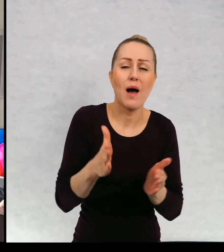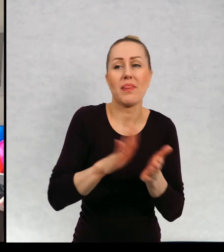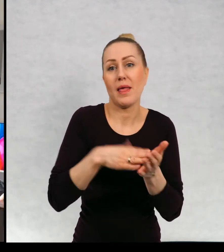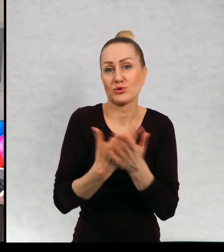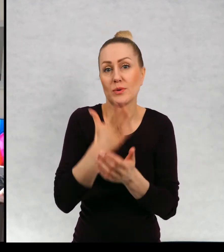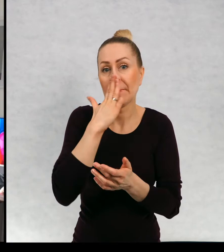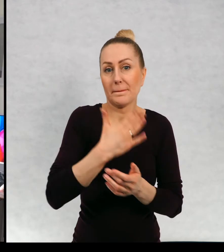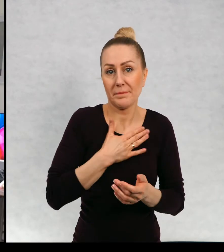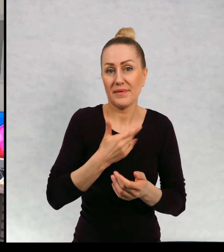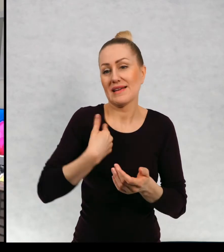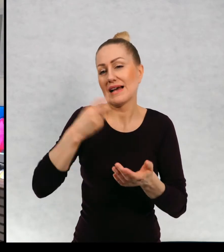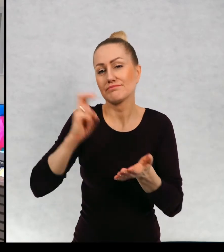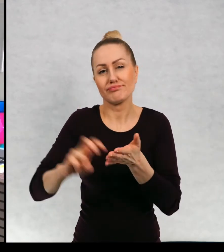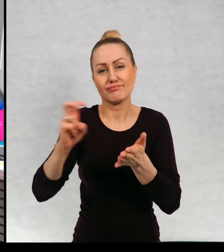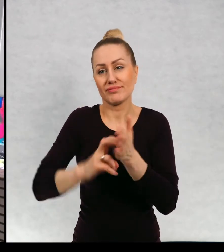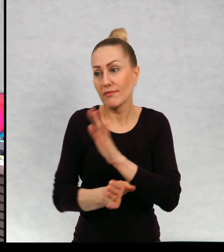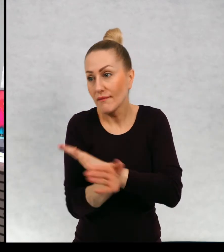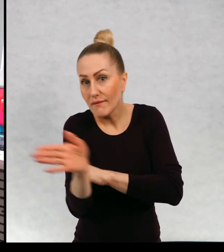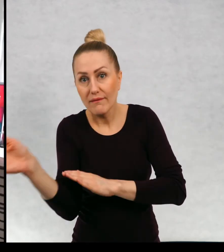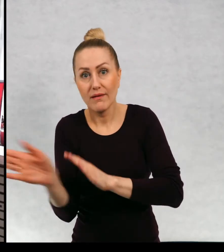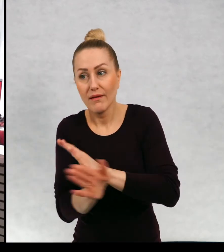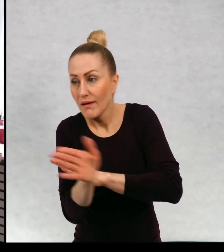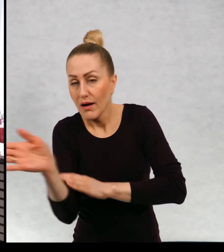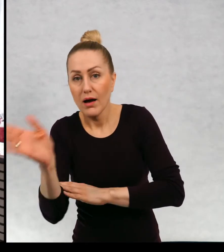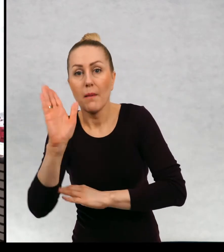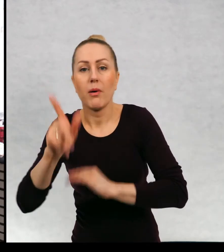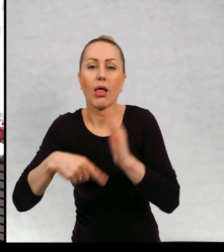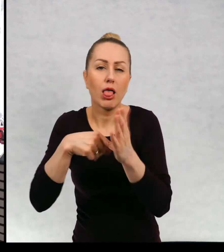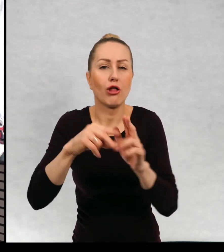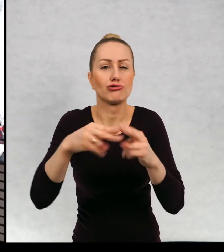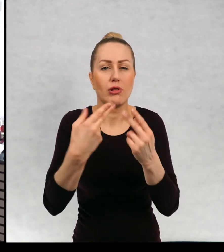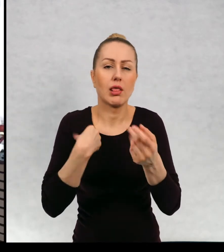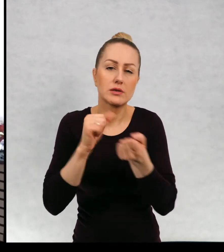idziemy w prawo, a pewnego dnia pójdziemy w lewo i pójdziemy nawet